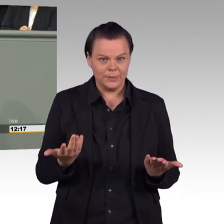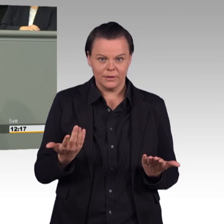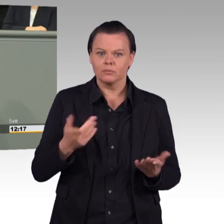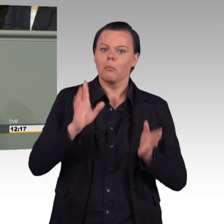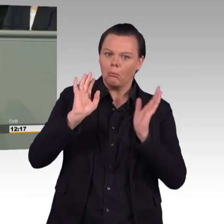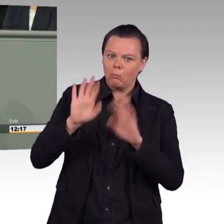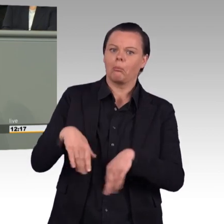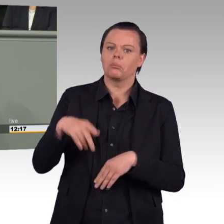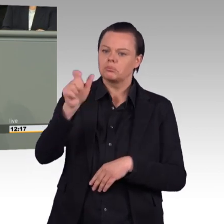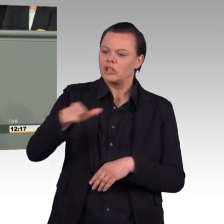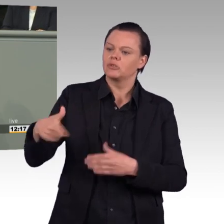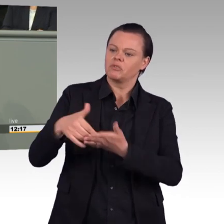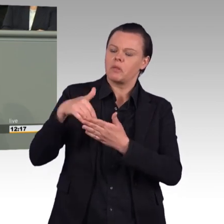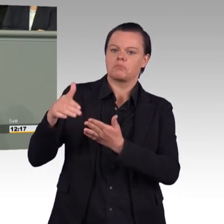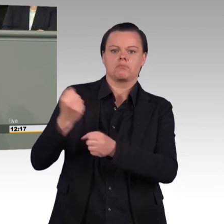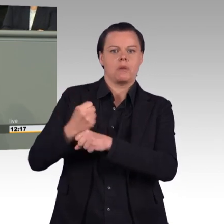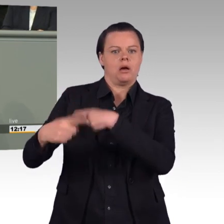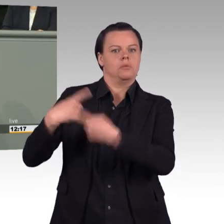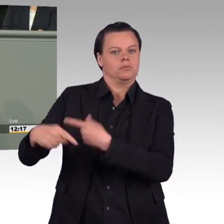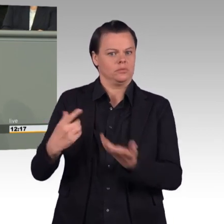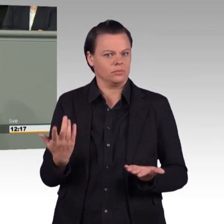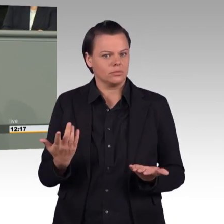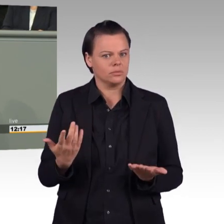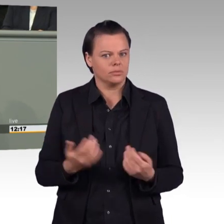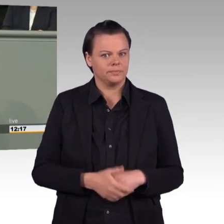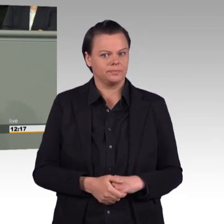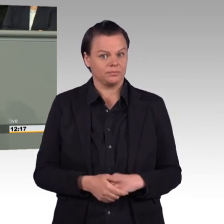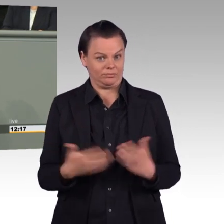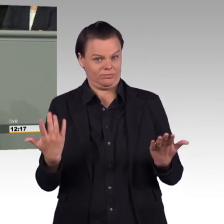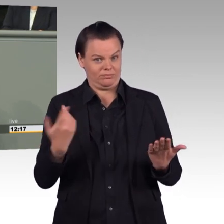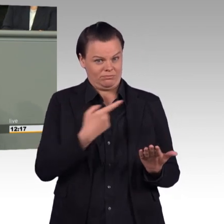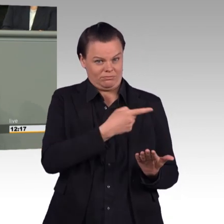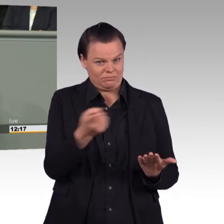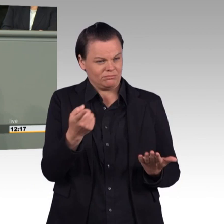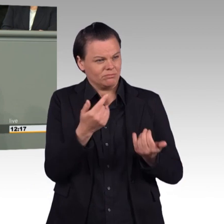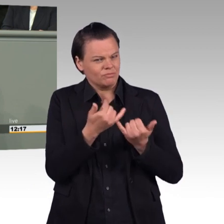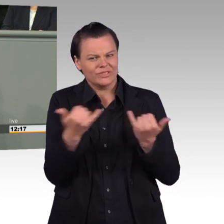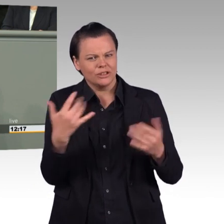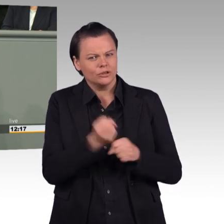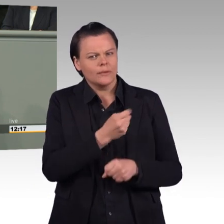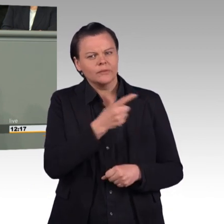Deswegen ist die vorbildliche Führung des Ministeriums ganz besonders wichtig. Eine Führung der Bundeswehr, in der frisierte Zahlen